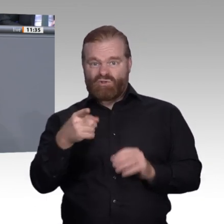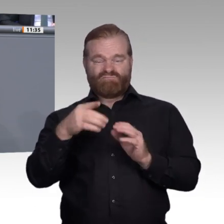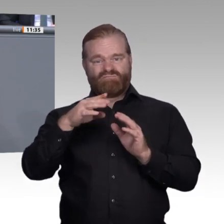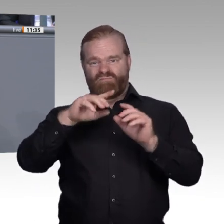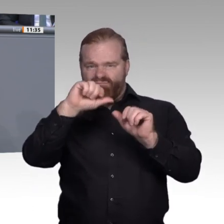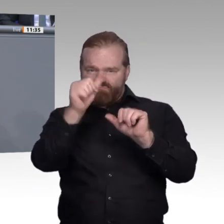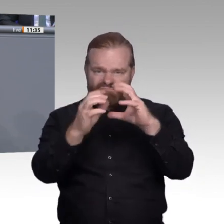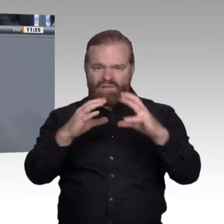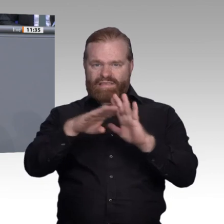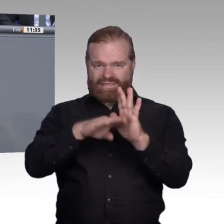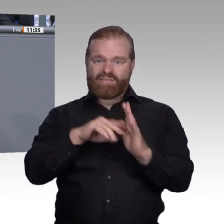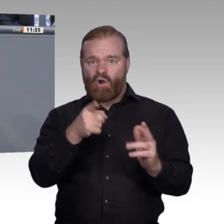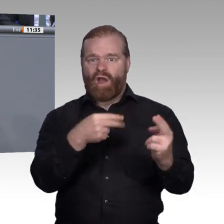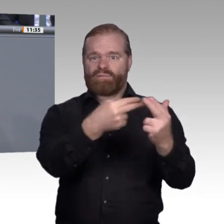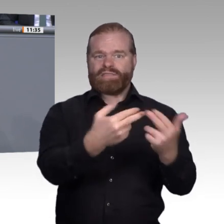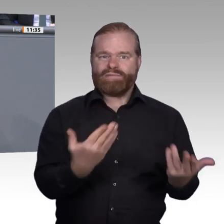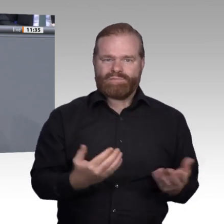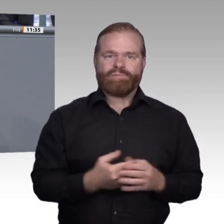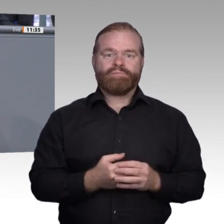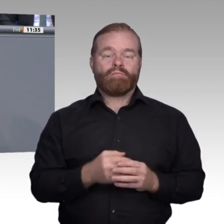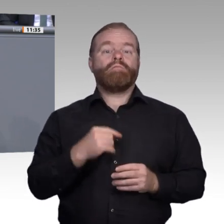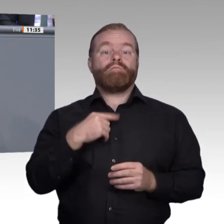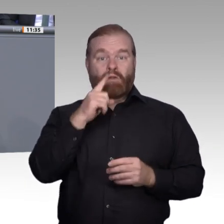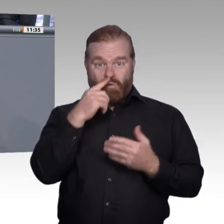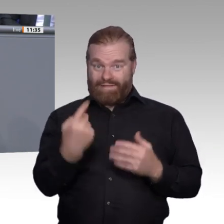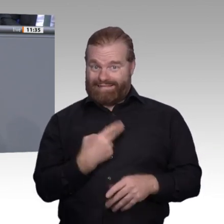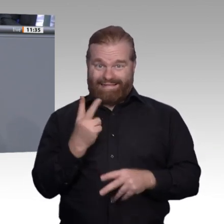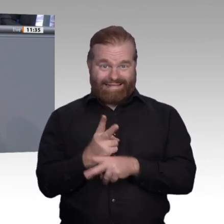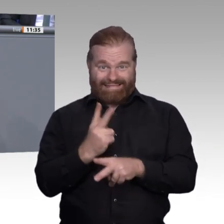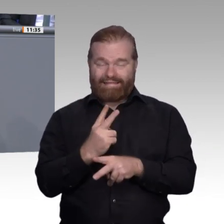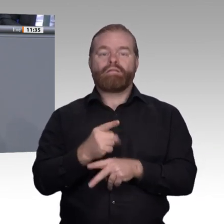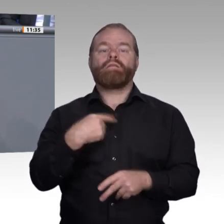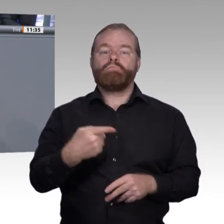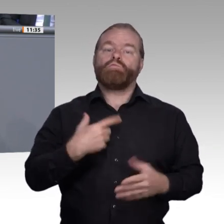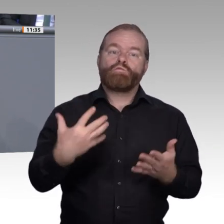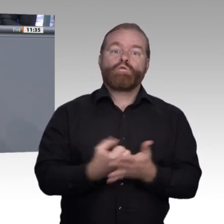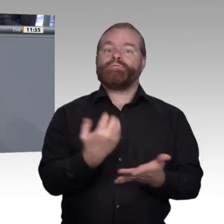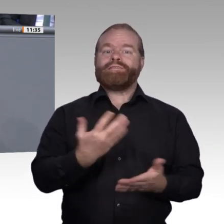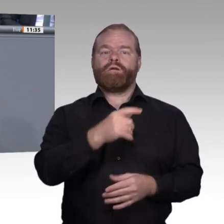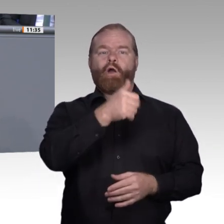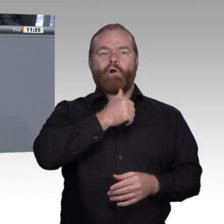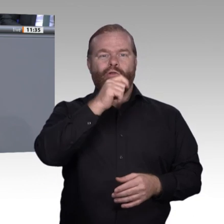sein kann, wenn sie selbst eine Ausbildung anbieten und ihre zukünftigen Mitarbeiter